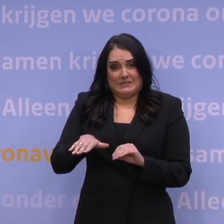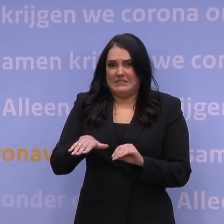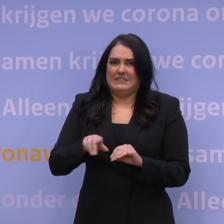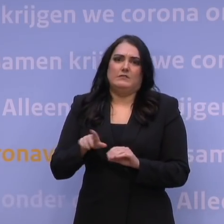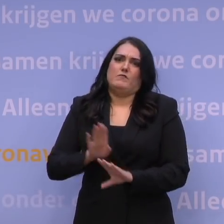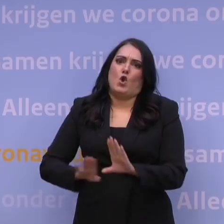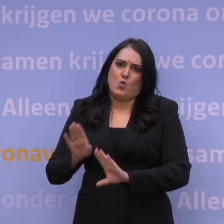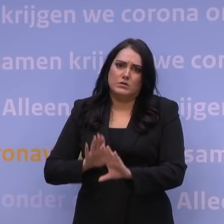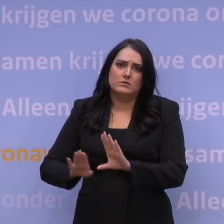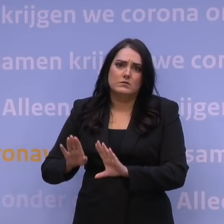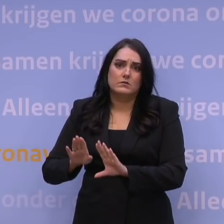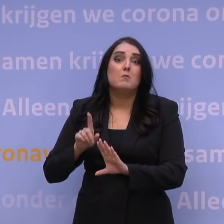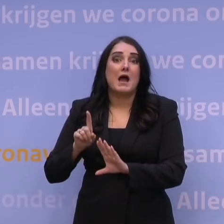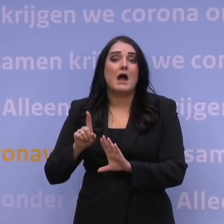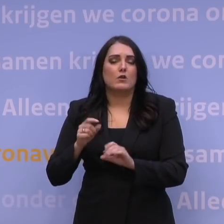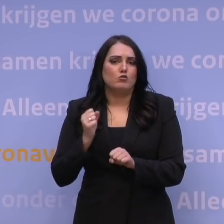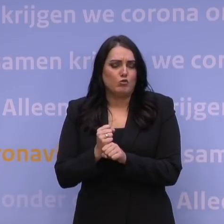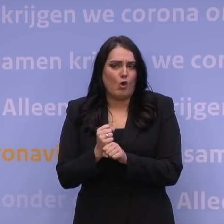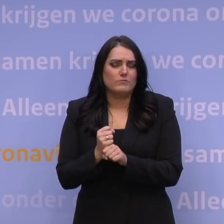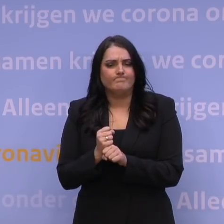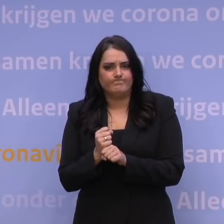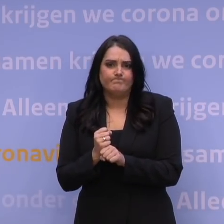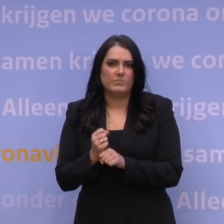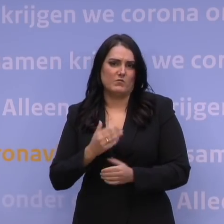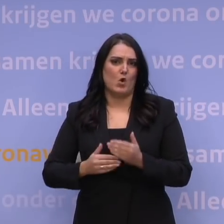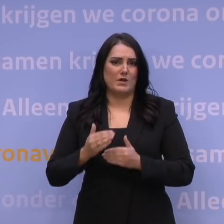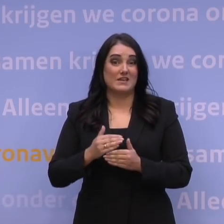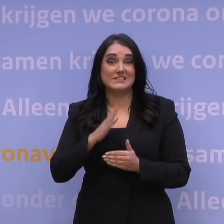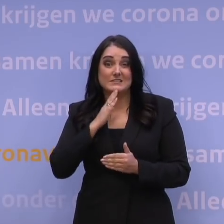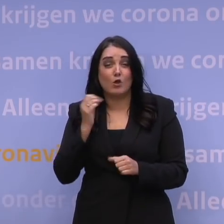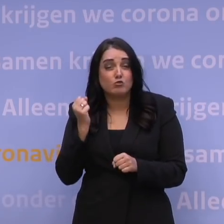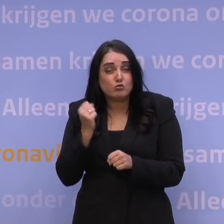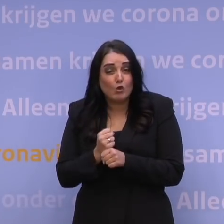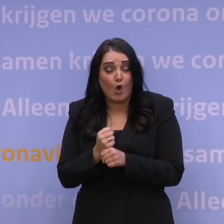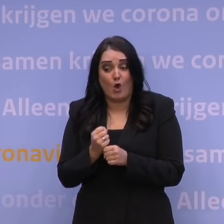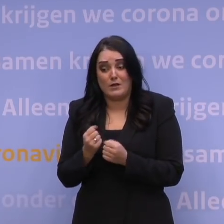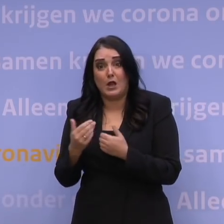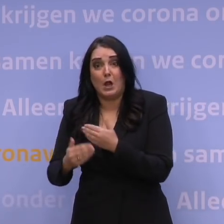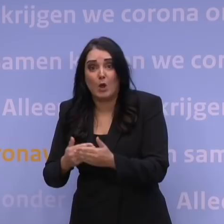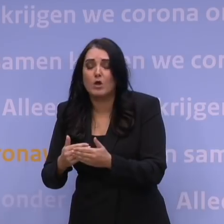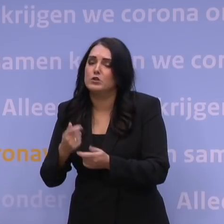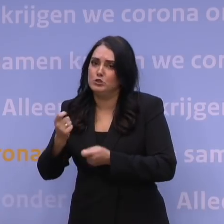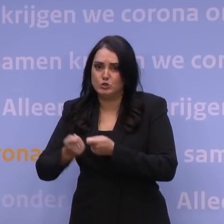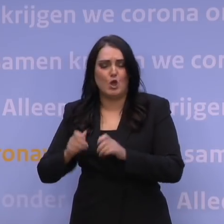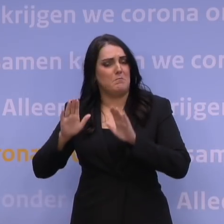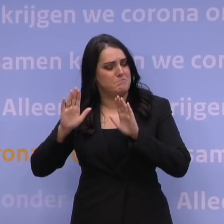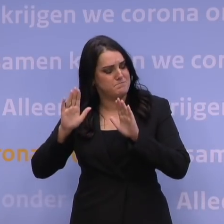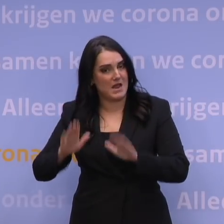Maar we willen er wél klaar voor zijn, zodat ook onder de zwaarste omstandigheden de zorg beschikbaar blijft voor iedereen die dat dringend nodig heeft.